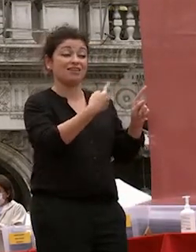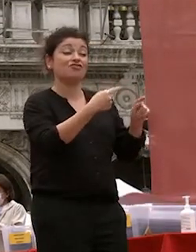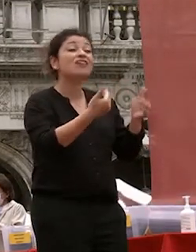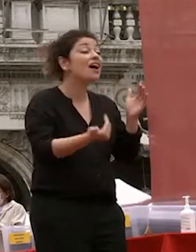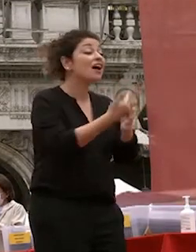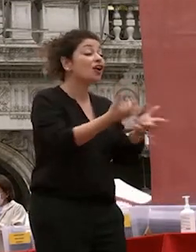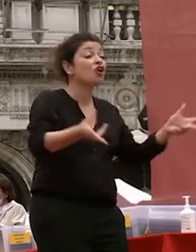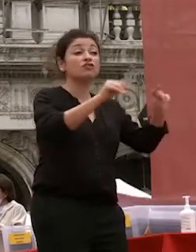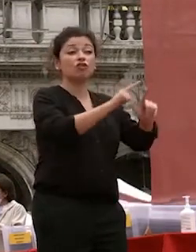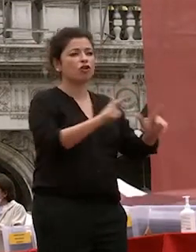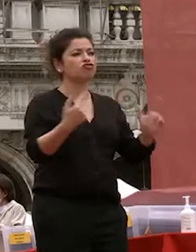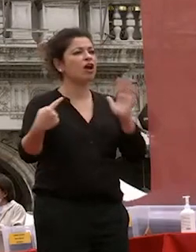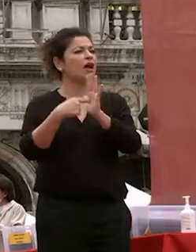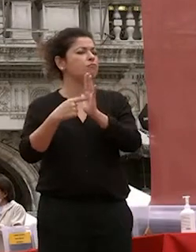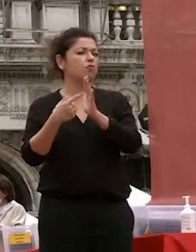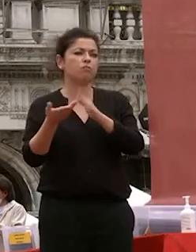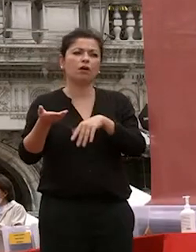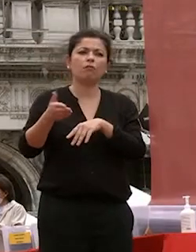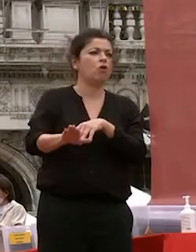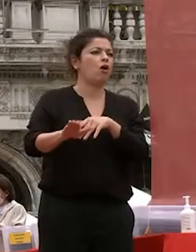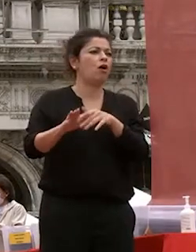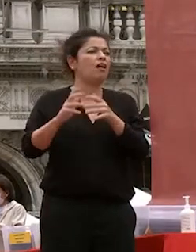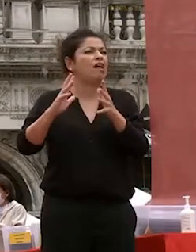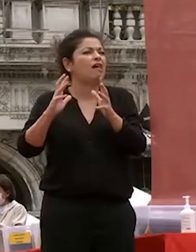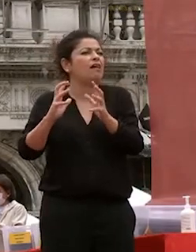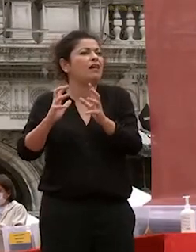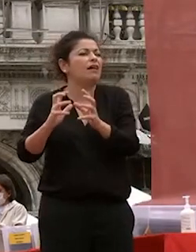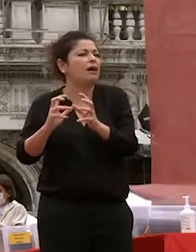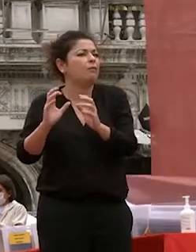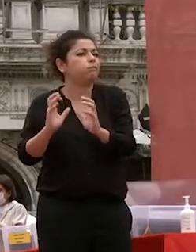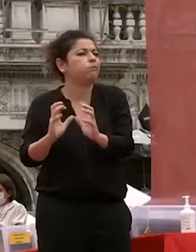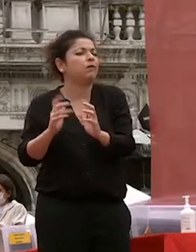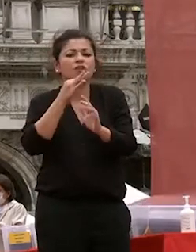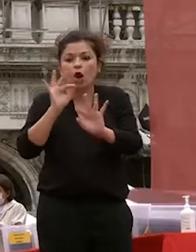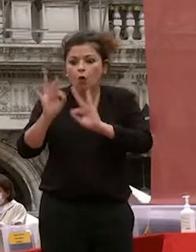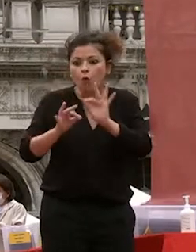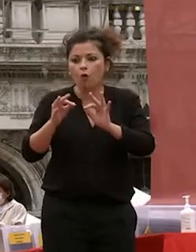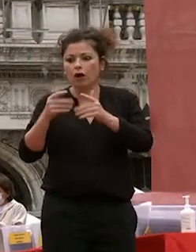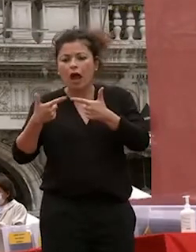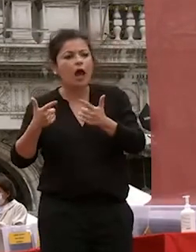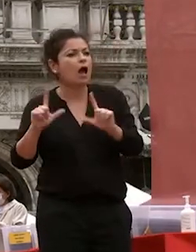muore come un corpo malato corrotto qui nessuna cura riesce a restituire le